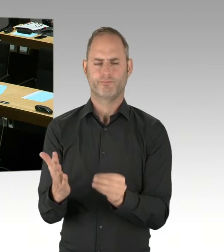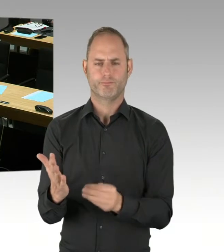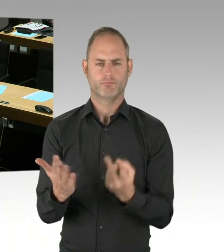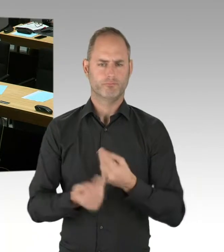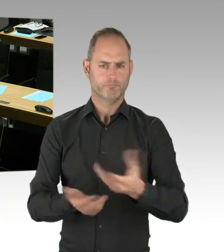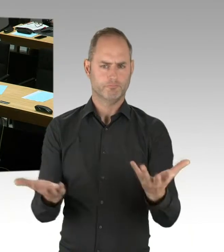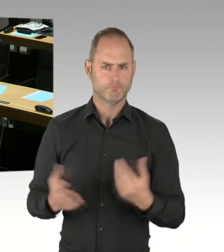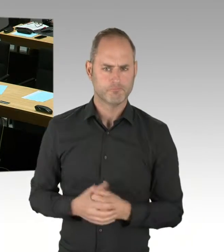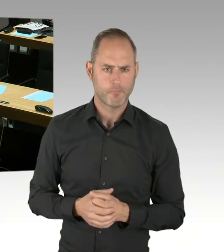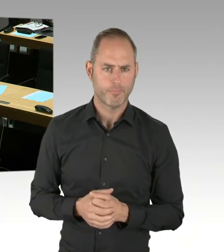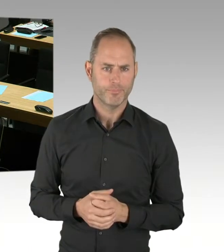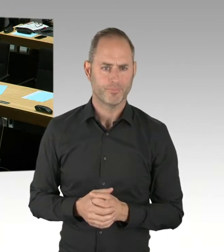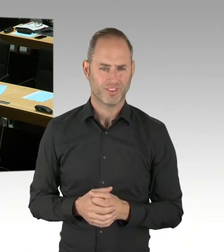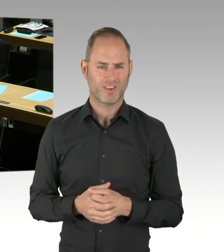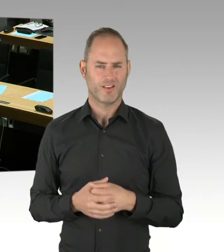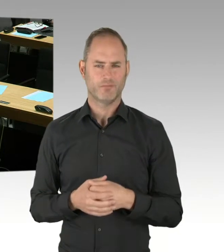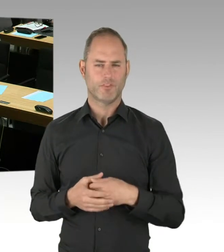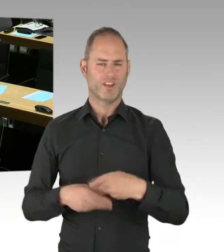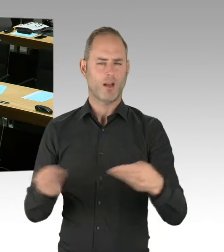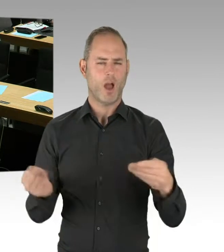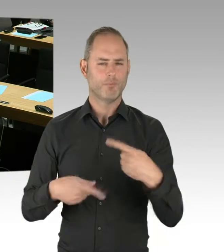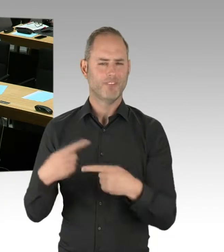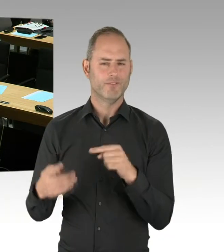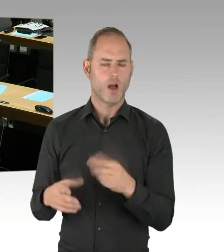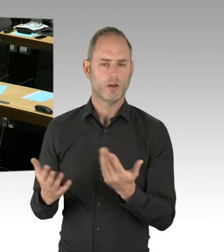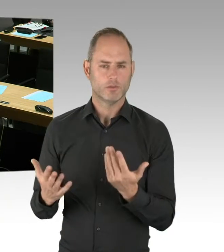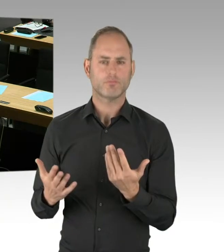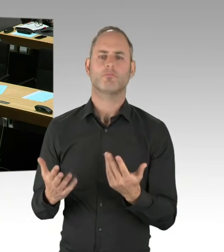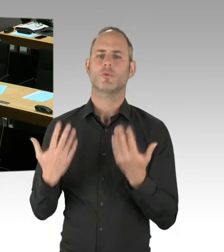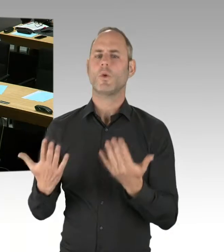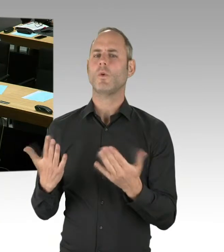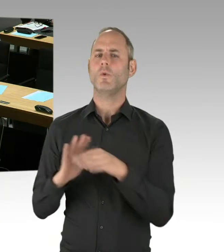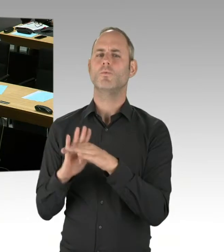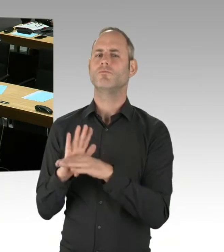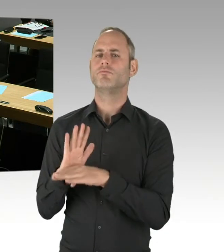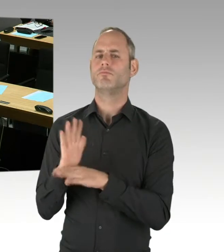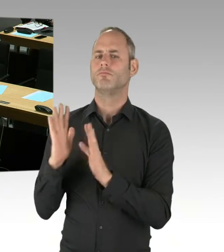Dann können natürlich keine Informationen über Anzahl oder Namen von Bewerbern gegeben werden.